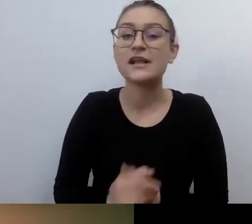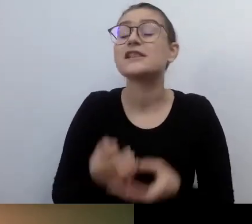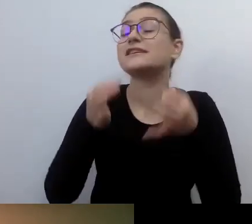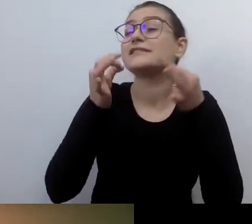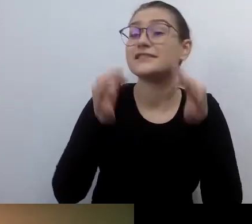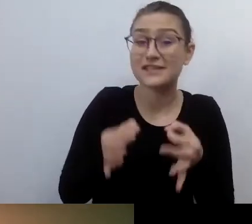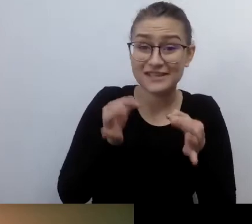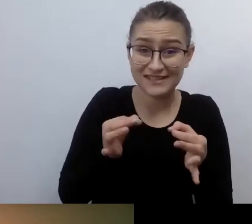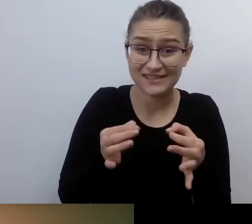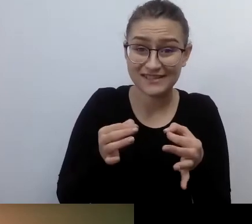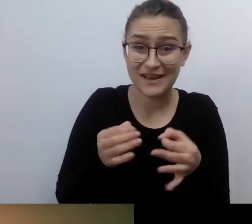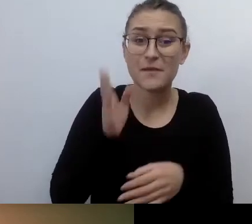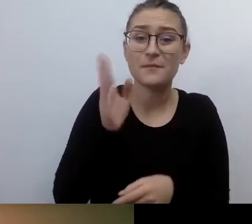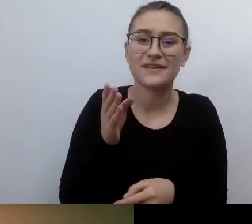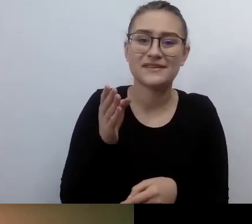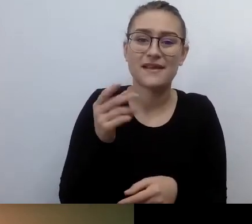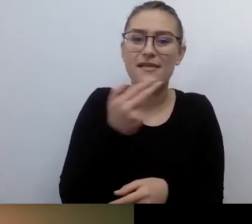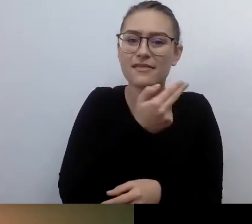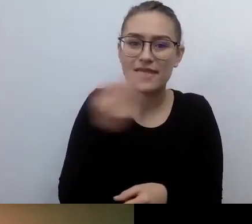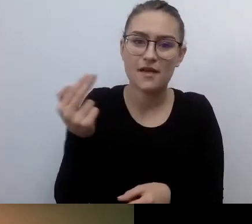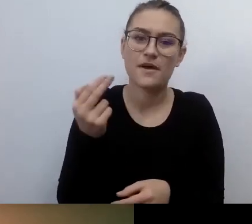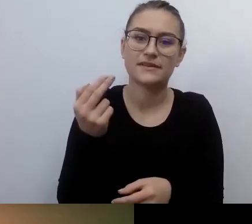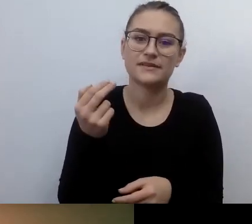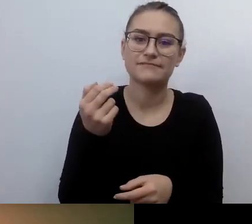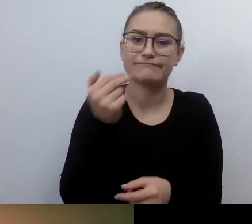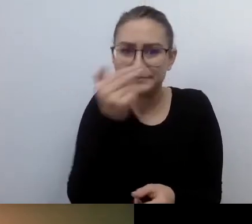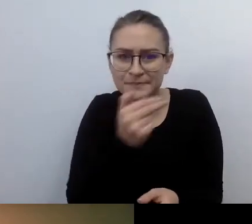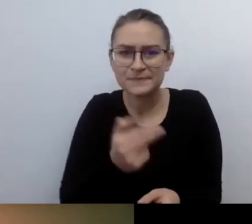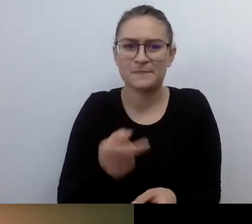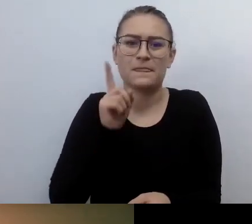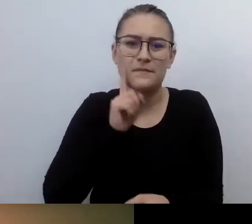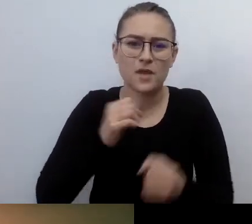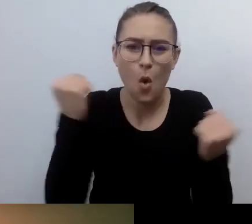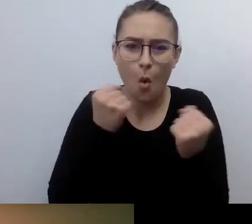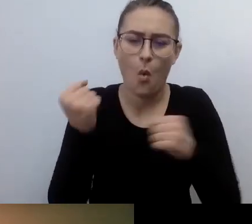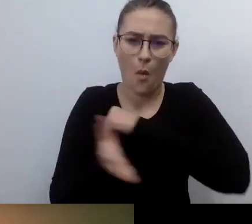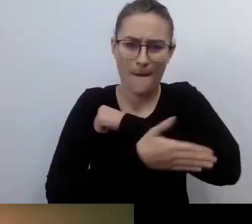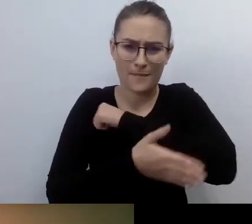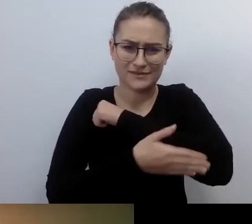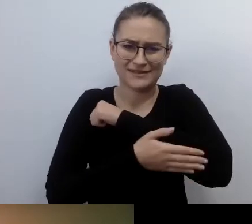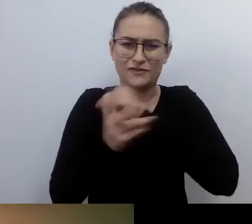totalnie podstawowych. Dotrzemy do korzeni tego, czym jest dostępność. Dlaczego jest ważna.